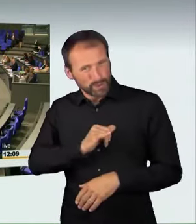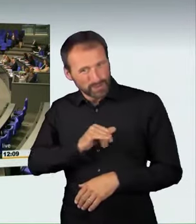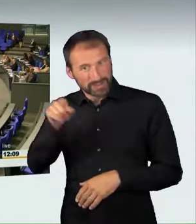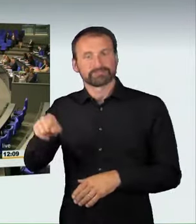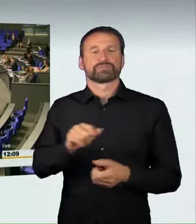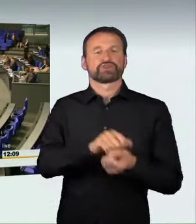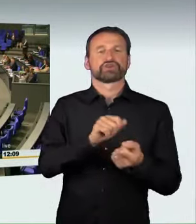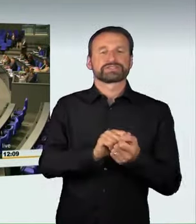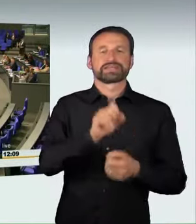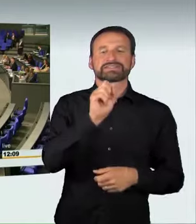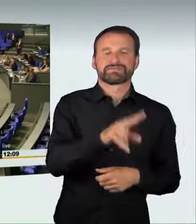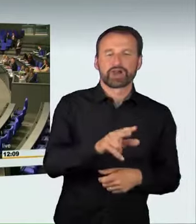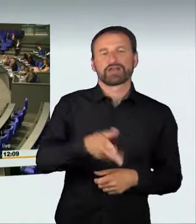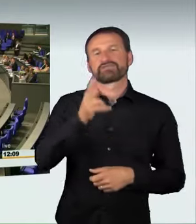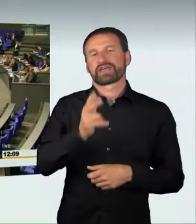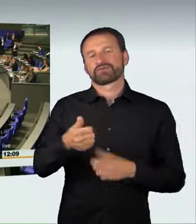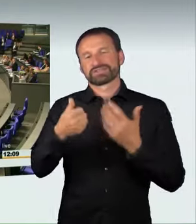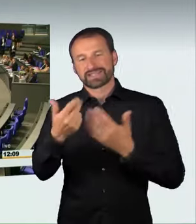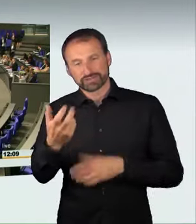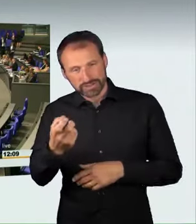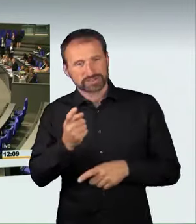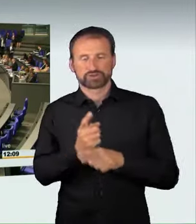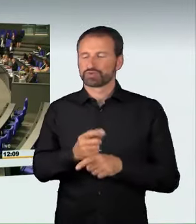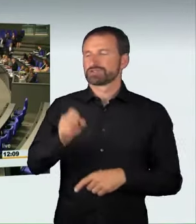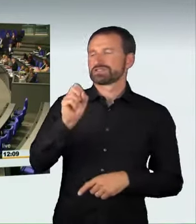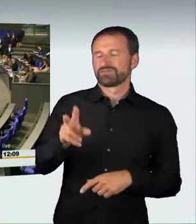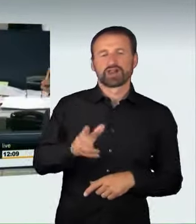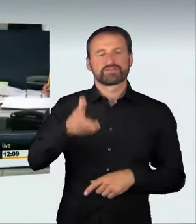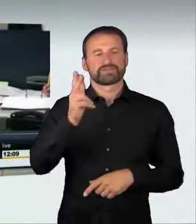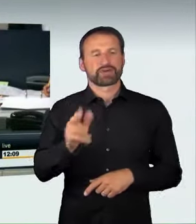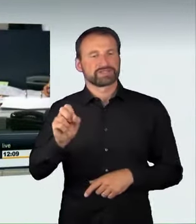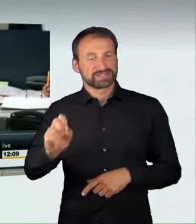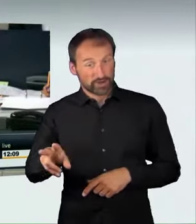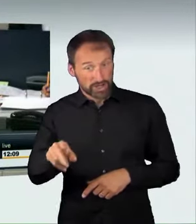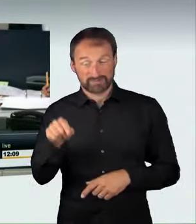Wer enthält sich? Damit ist diese Beschlussempfehlung